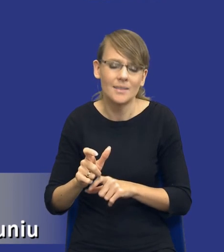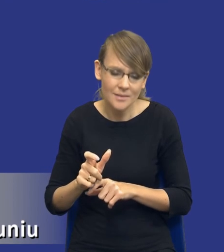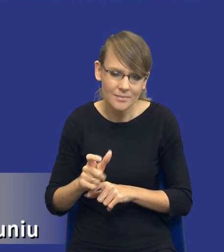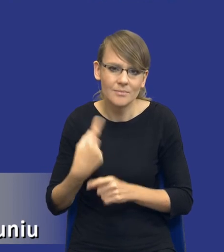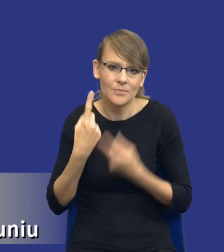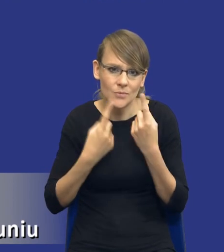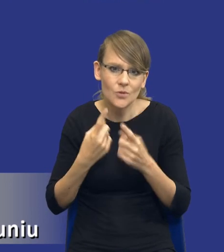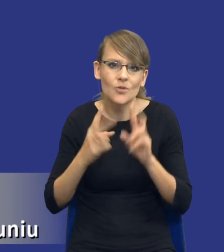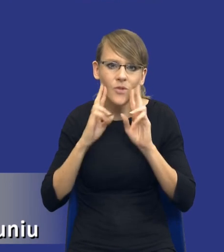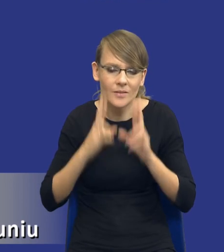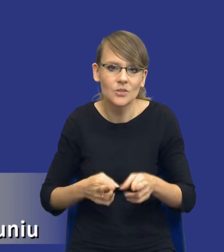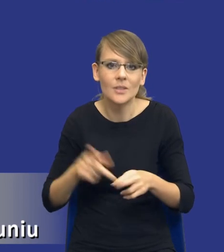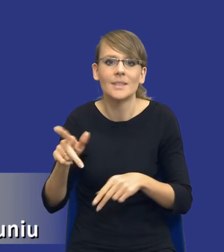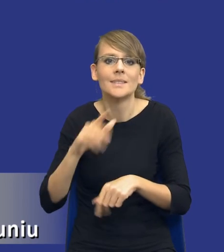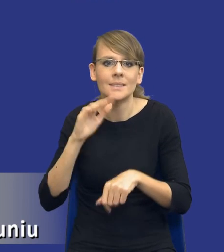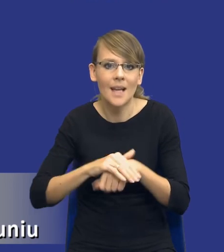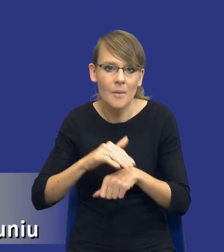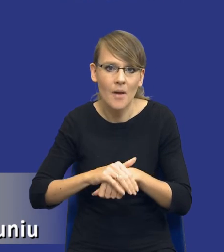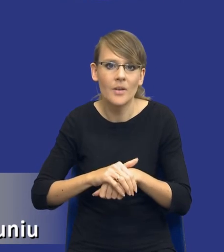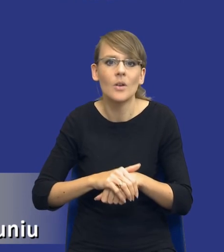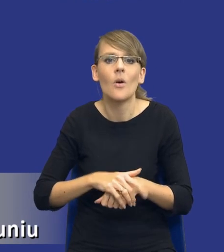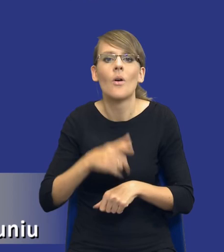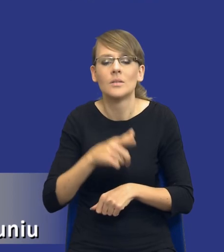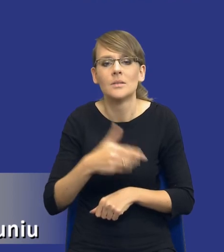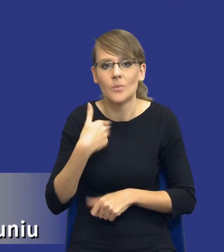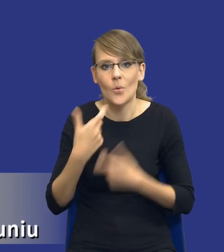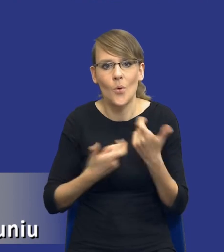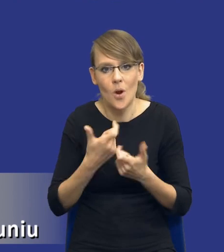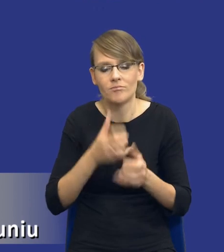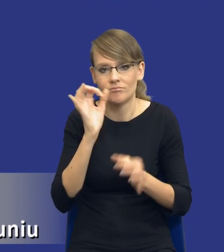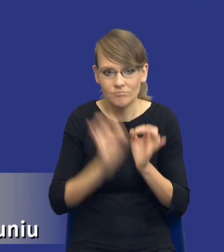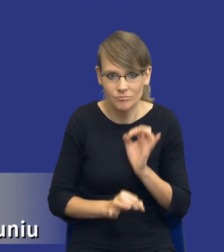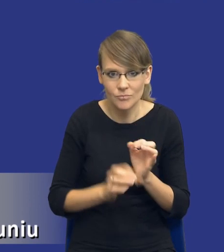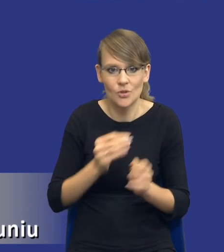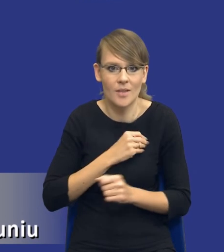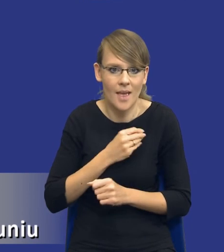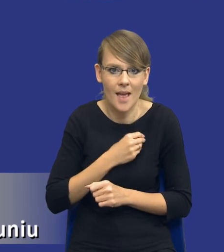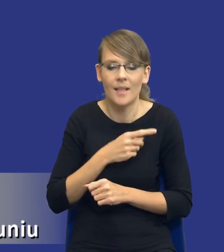rzeczywiście zamawiający podszedł do tej analizy w sposób rzetelny. Pracownicy zamawiającego ją zrobili w sposób